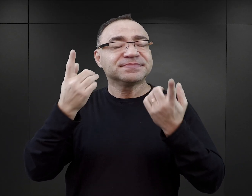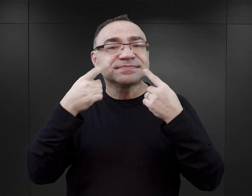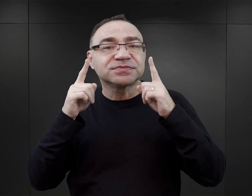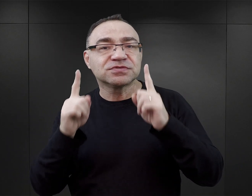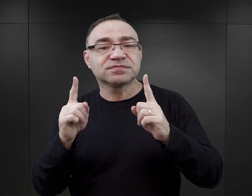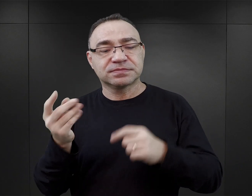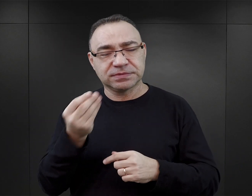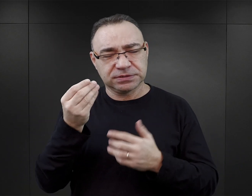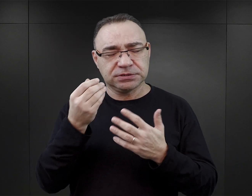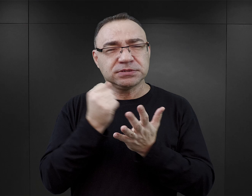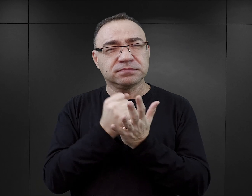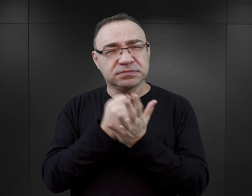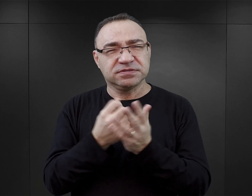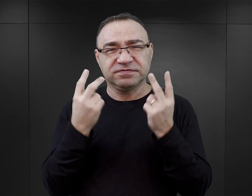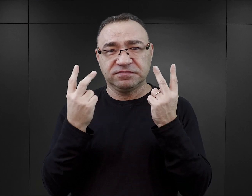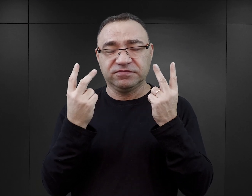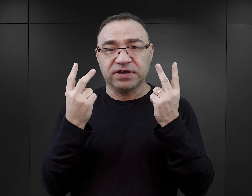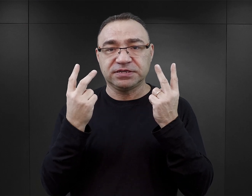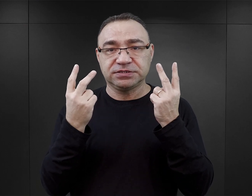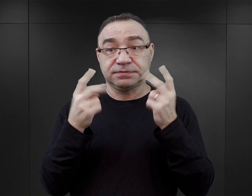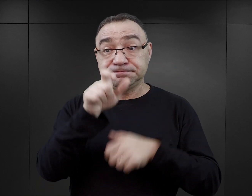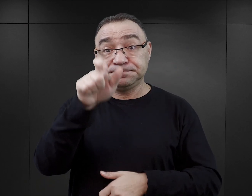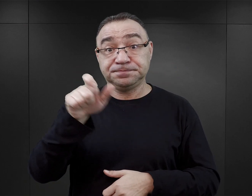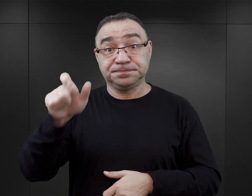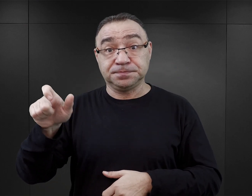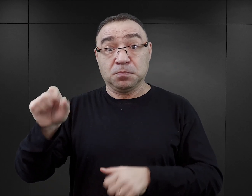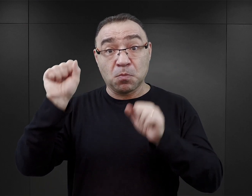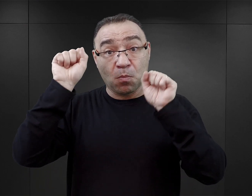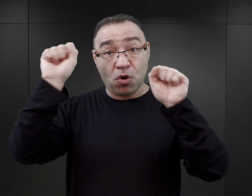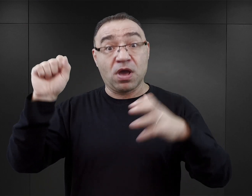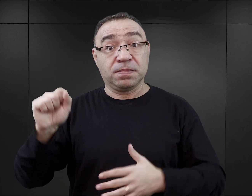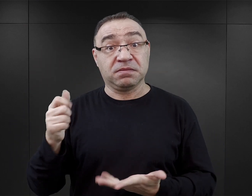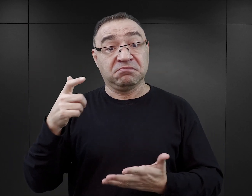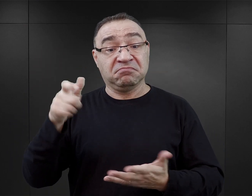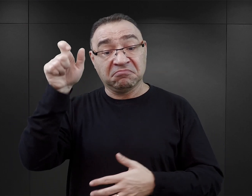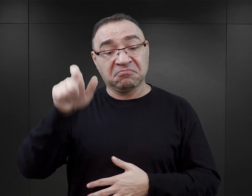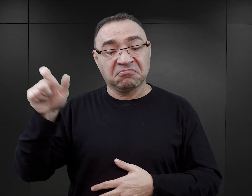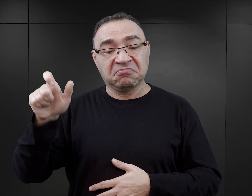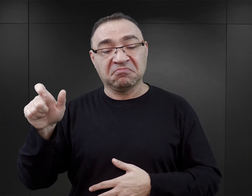warto tu zwrócić uwagę jeszcze na jedną kwestię. Główni bohaterowie w tych książkach najczęściej,